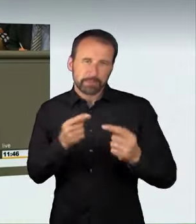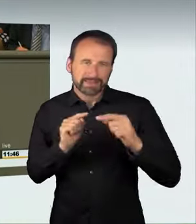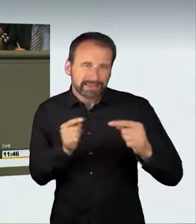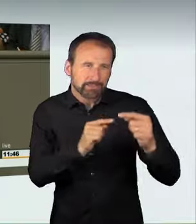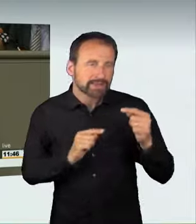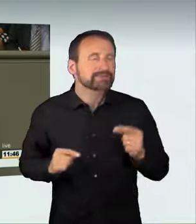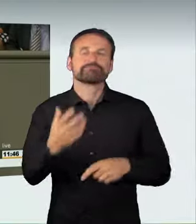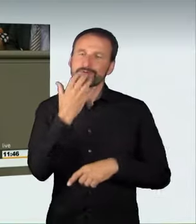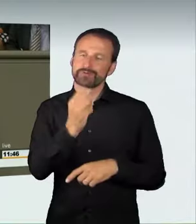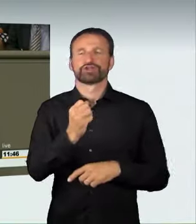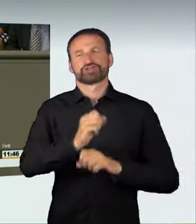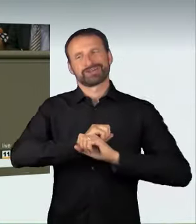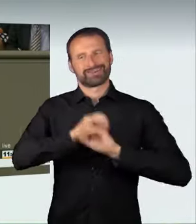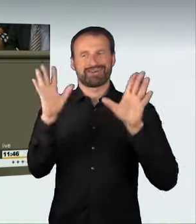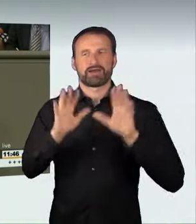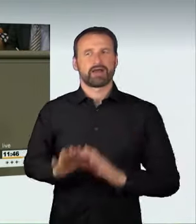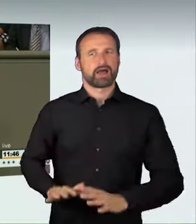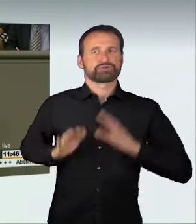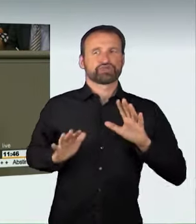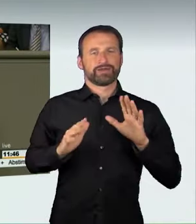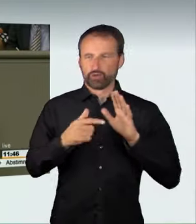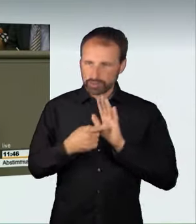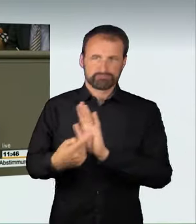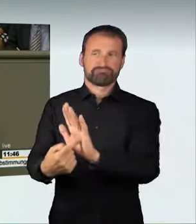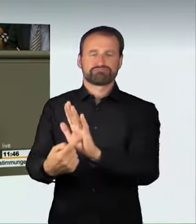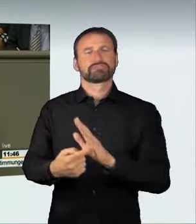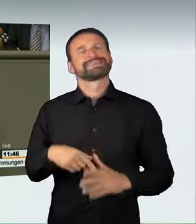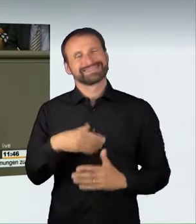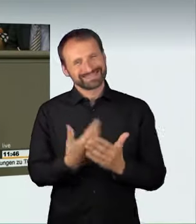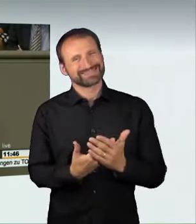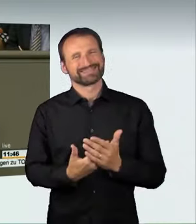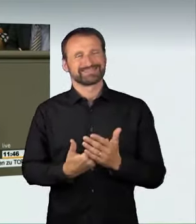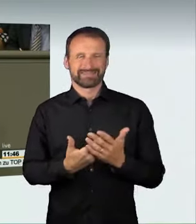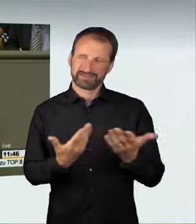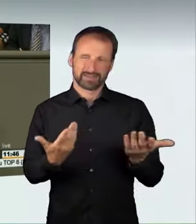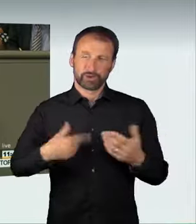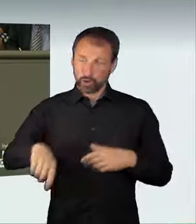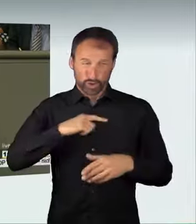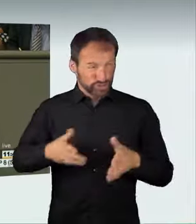Wer sich in dieser Art und Weise verantwortungslos auf unseren Straßen verhält,